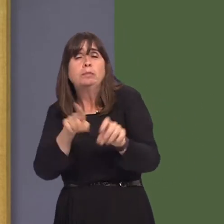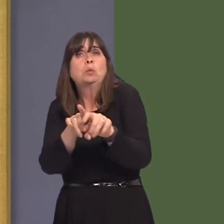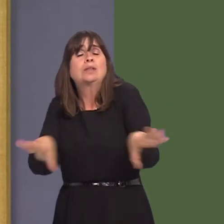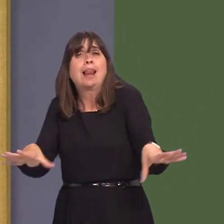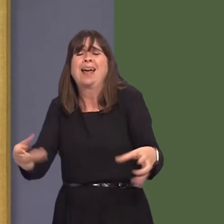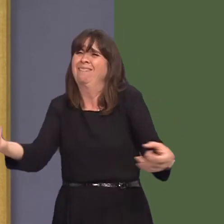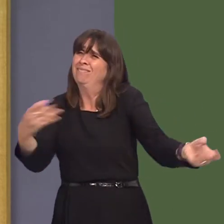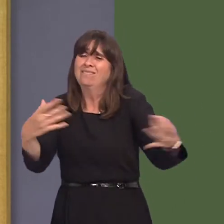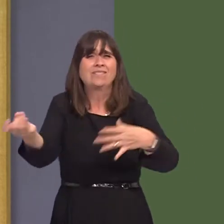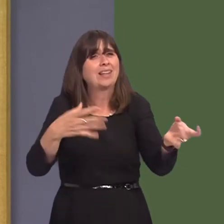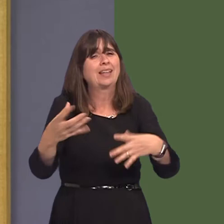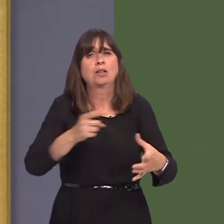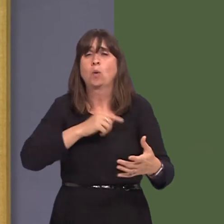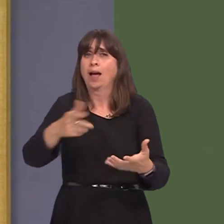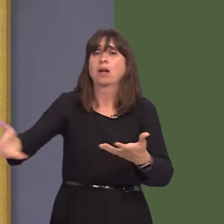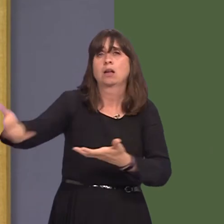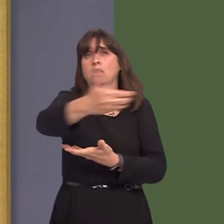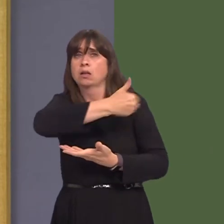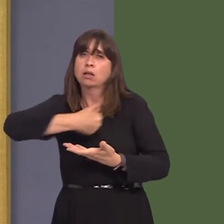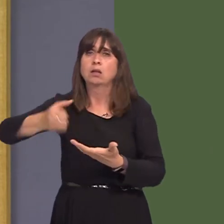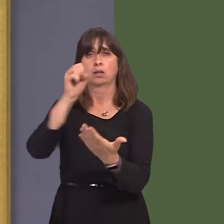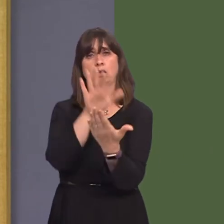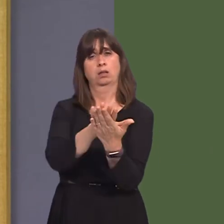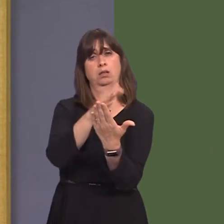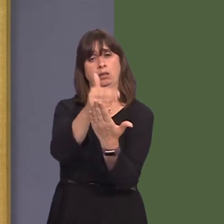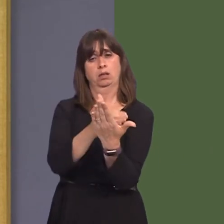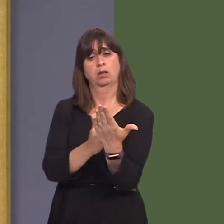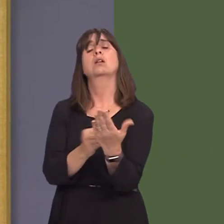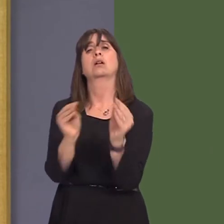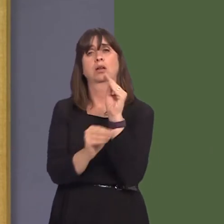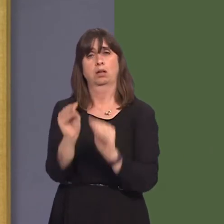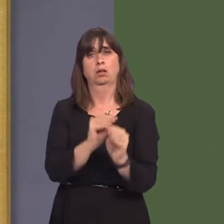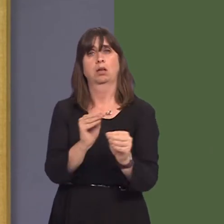final document that will come out for consideration post consultation.